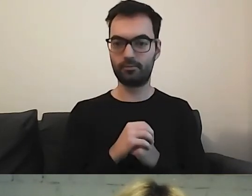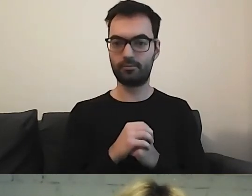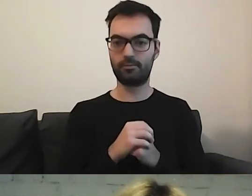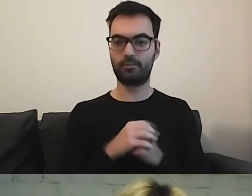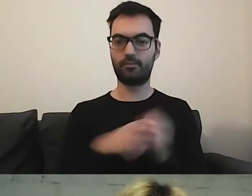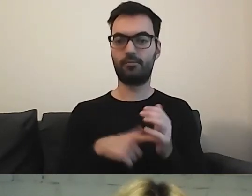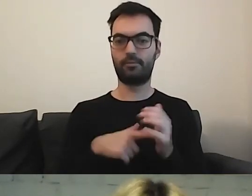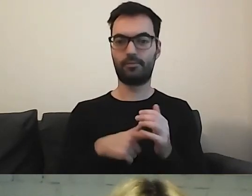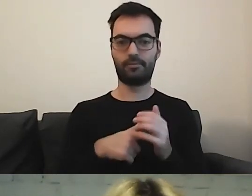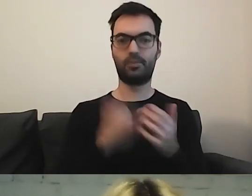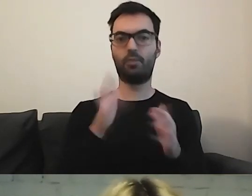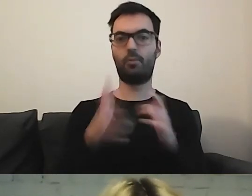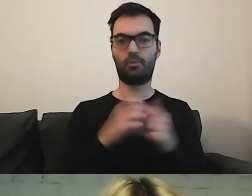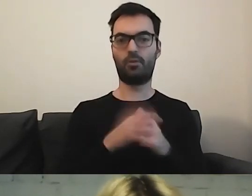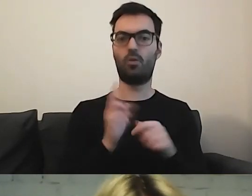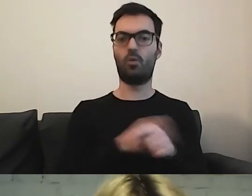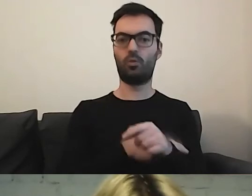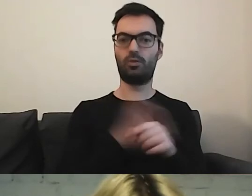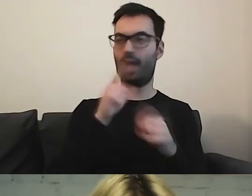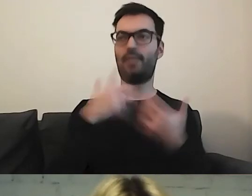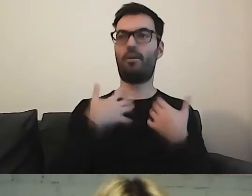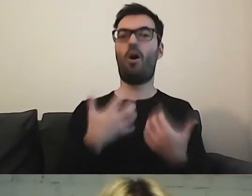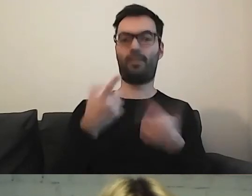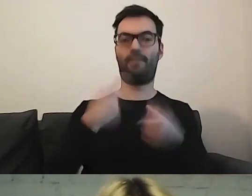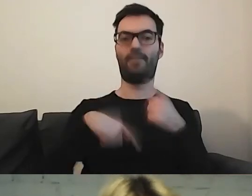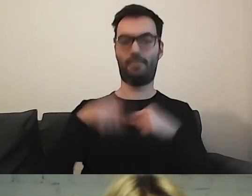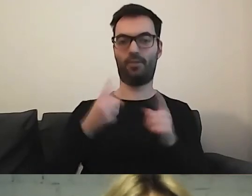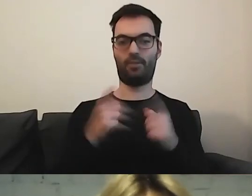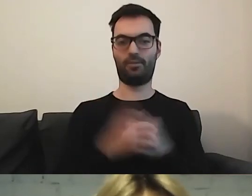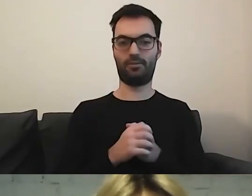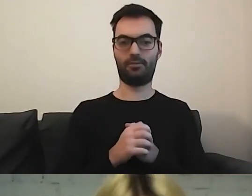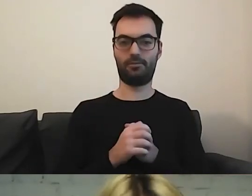MAŁGORZATA: W takim urzędzie to człowiek miałby ochotę wymienić ten dowód, zrobić jeszcze raz.